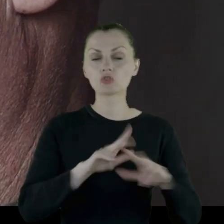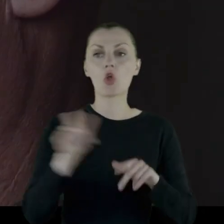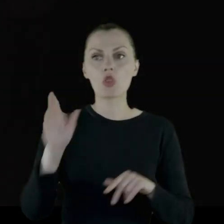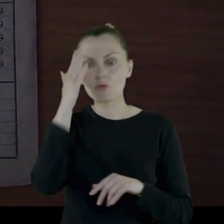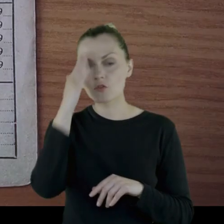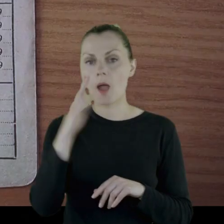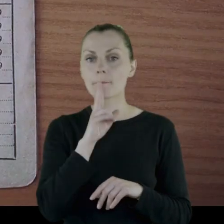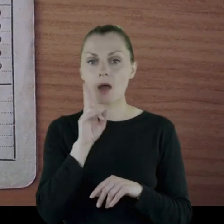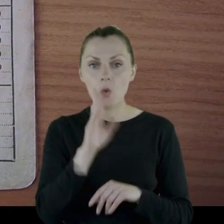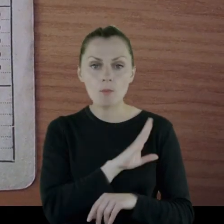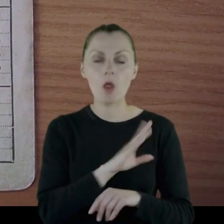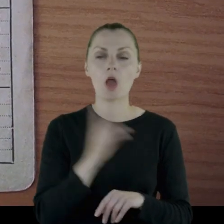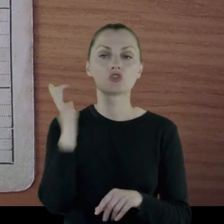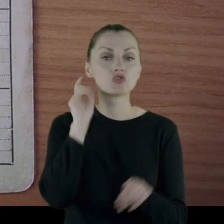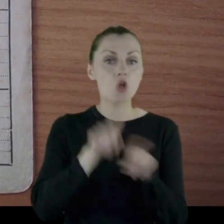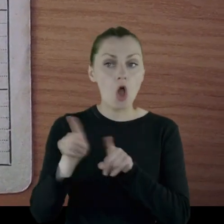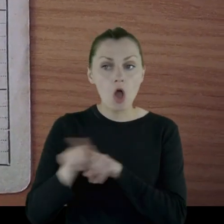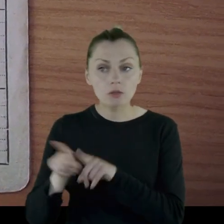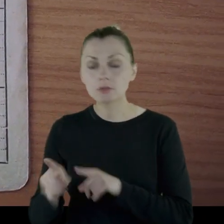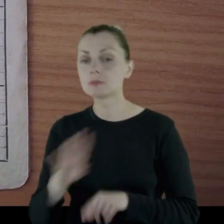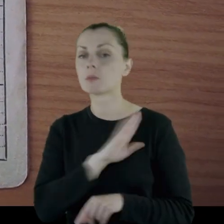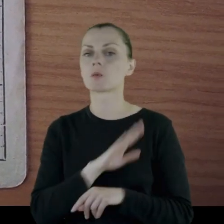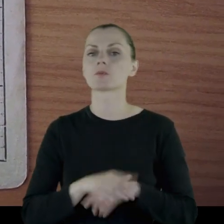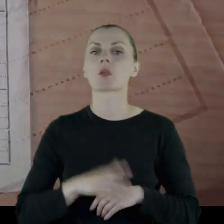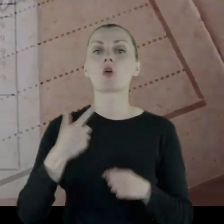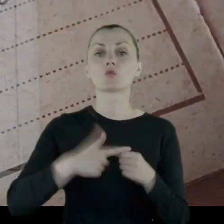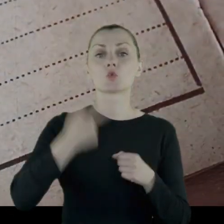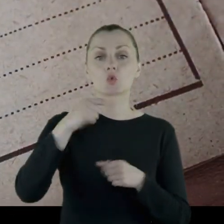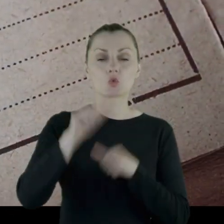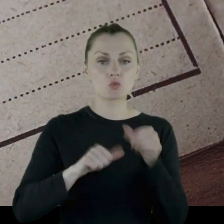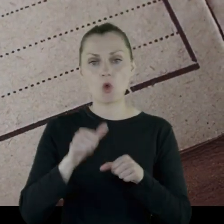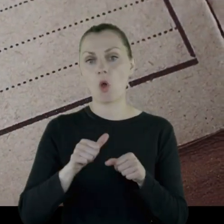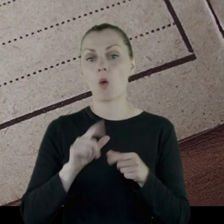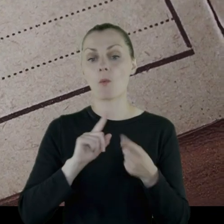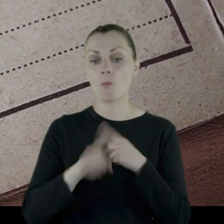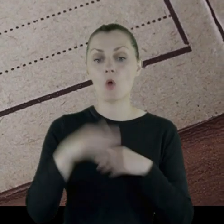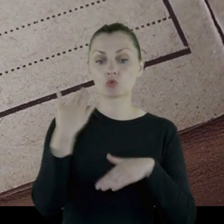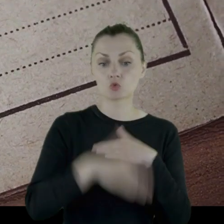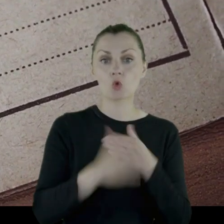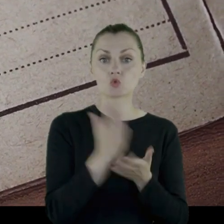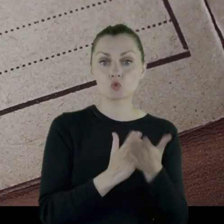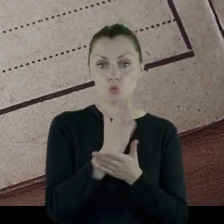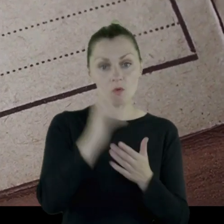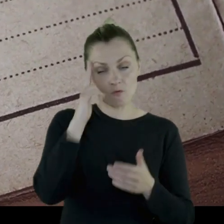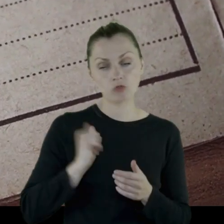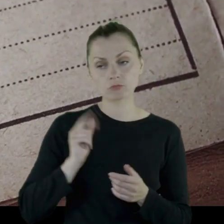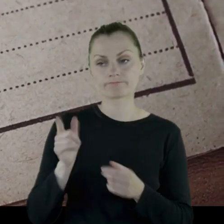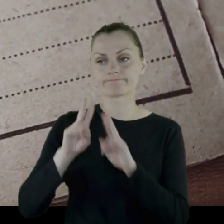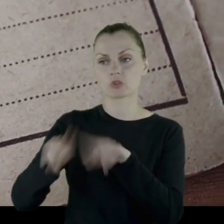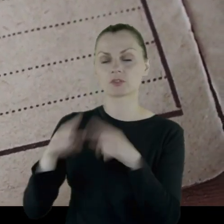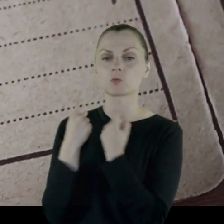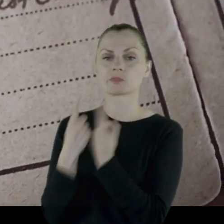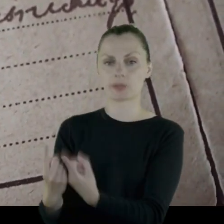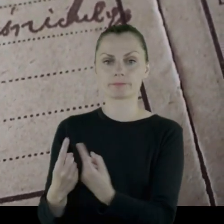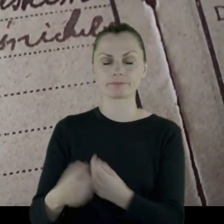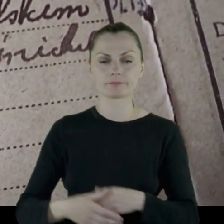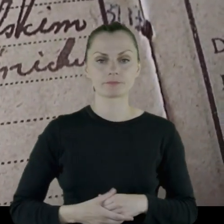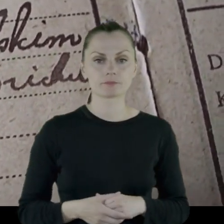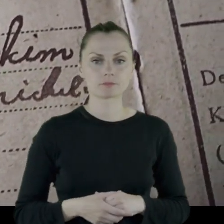Dowiadywał się o śmierci matki, o śmierci sióstr i w '22 roku, po skończeniu służby wojskowej, pozostał sam.